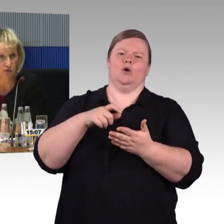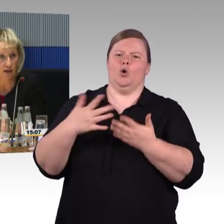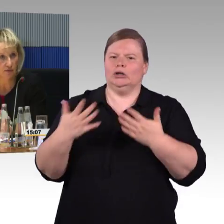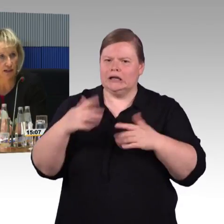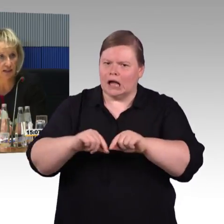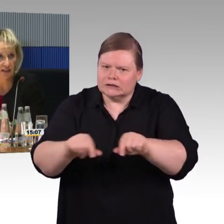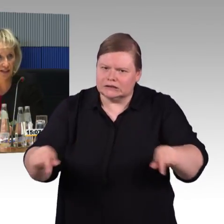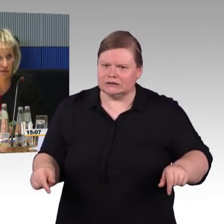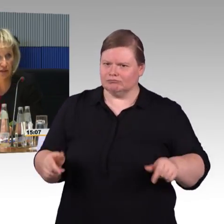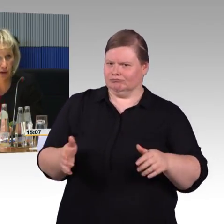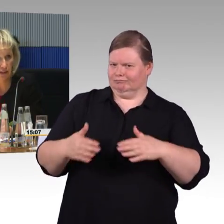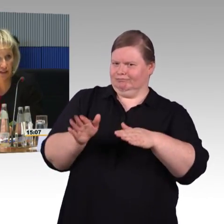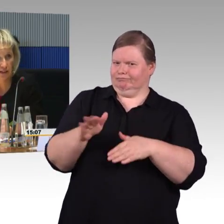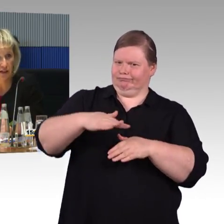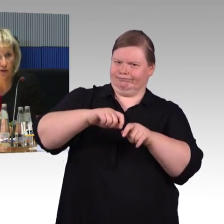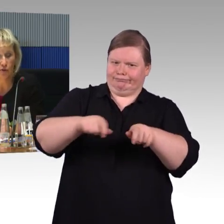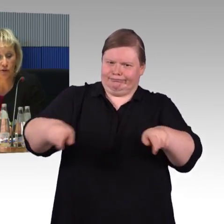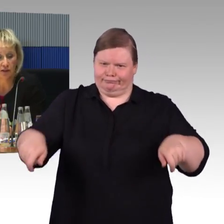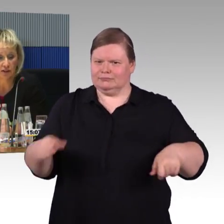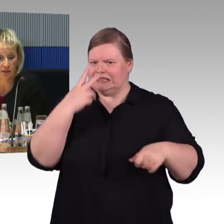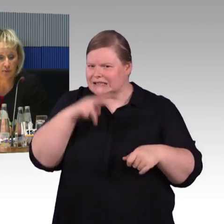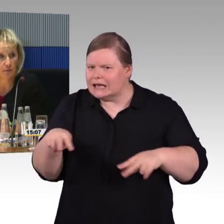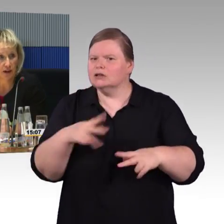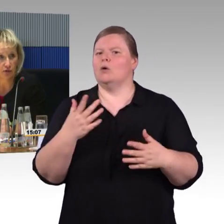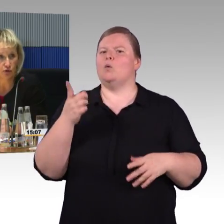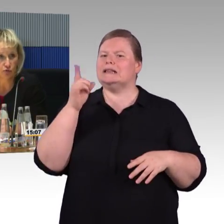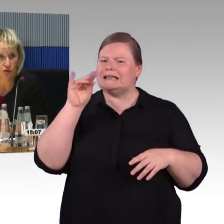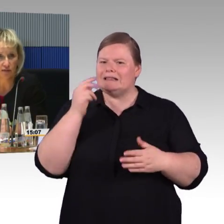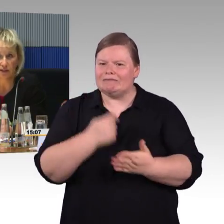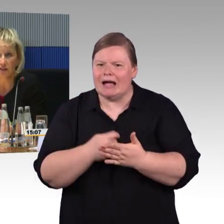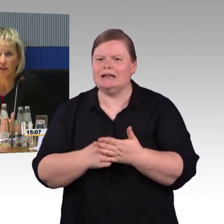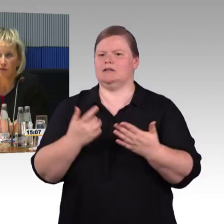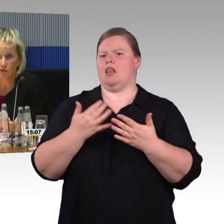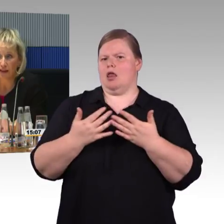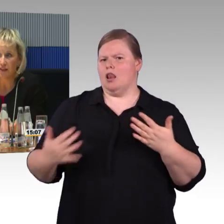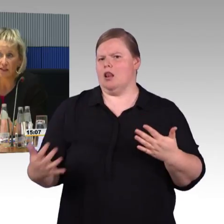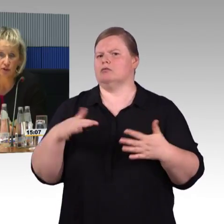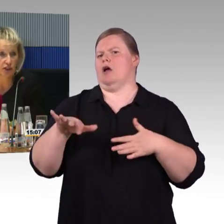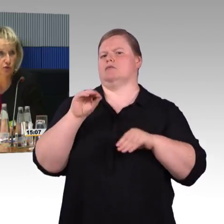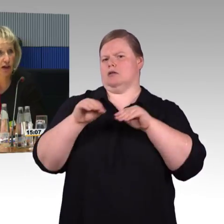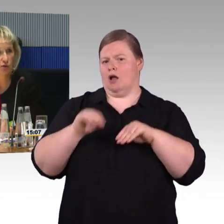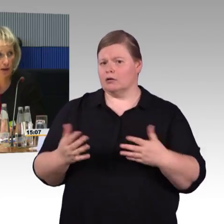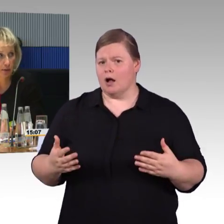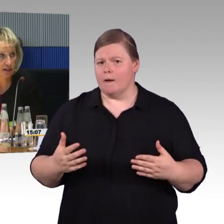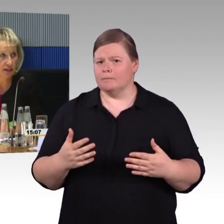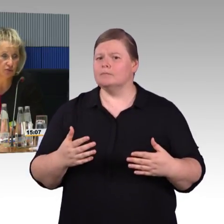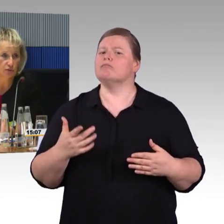hier macht es Spaß zu fahren, weil hier hat man Platz, theoretisch wäre hier mit dem Falt-Rollstuhl noch mehr Platz,